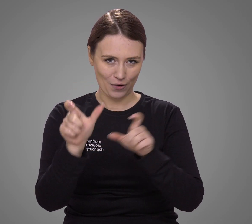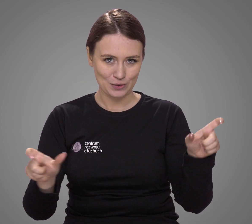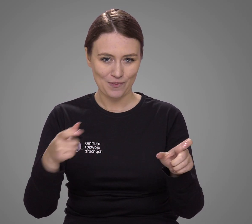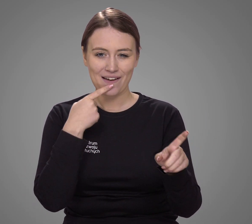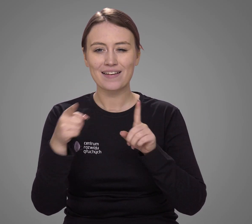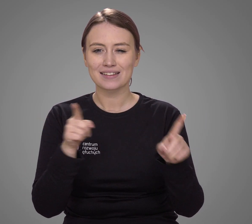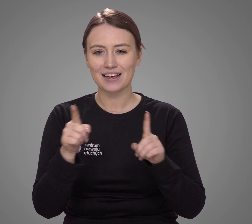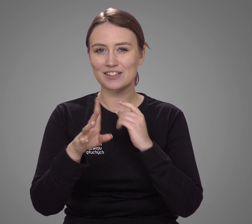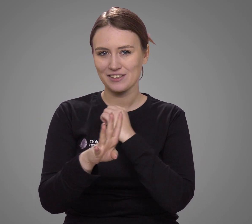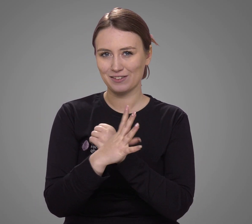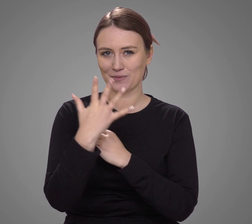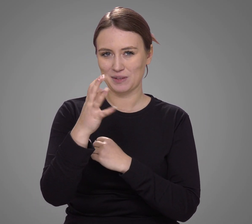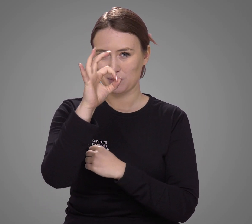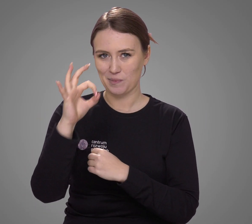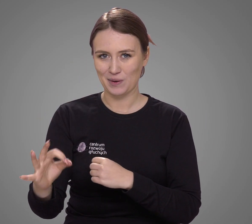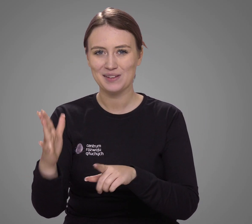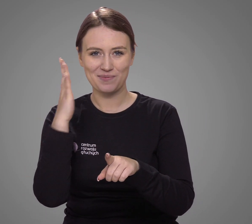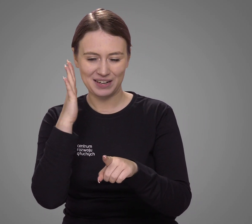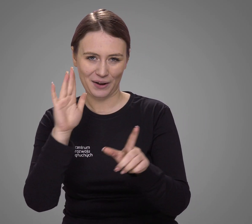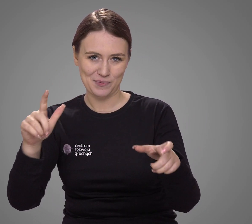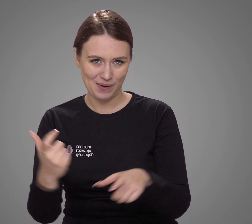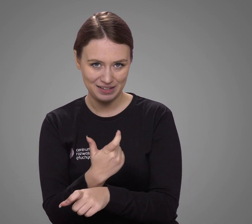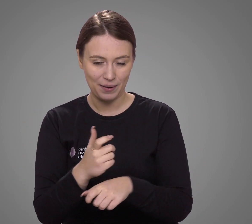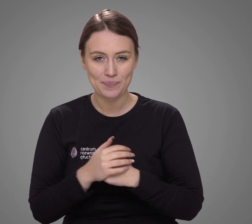co stanowi 95% mieszkańców kraju.